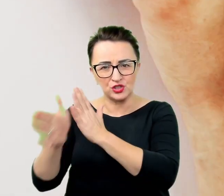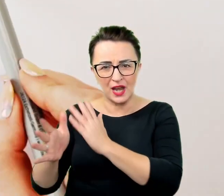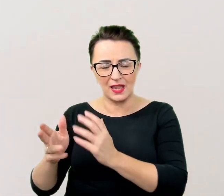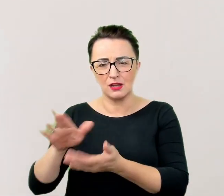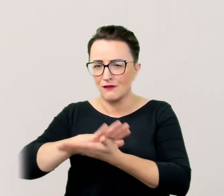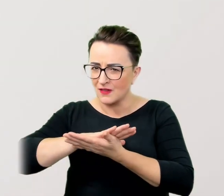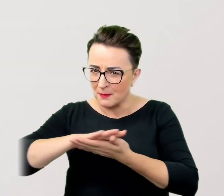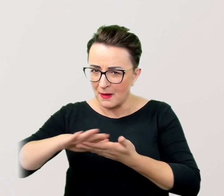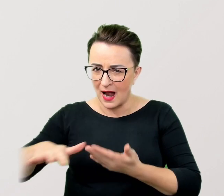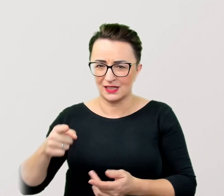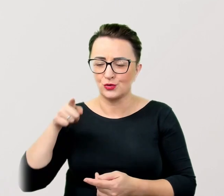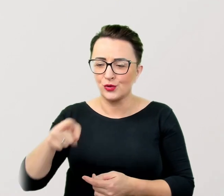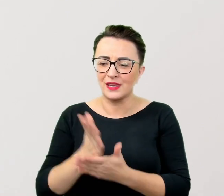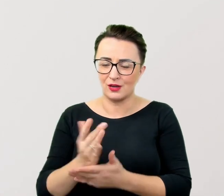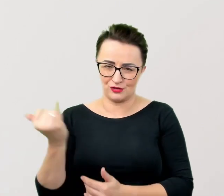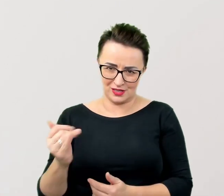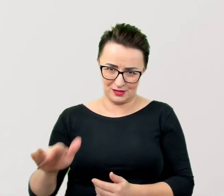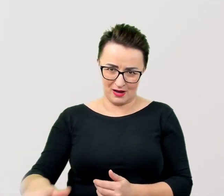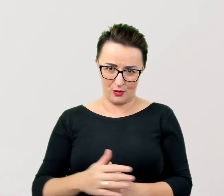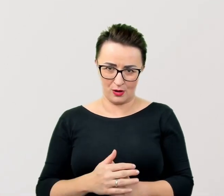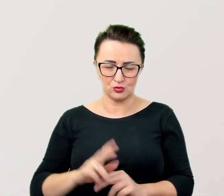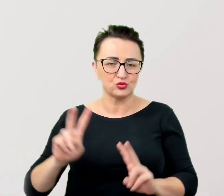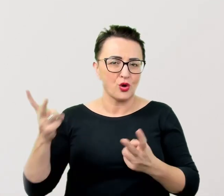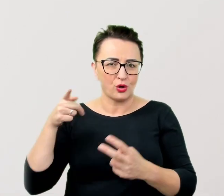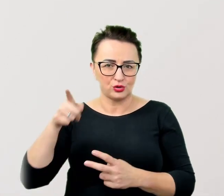Udorosłych będzie odbierana jako wścibstwo i brak kultury.